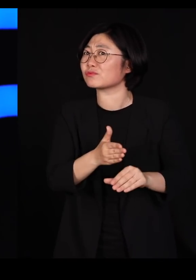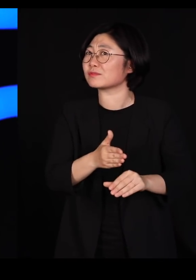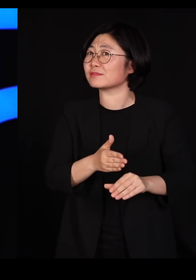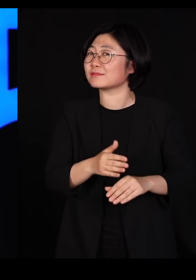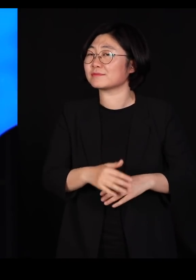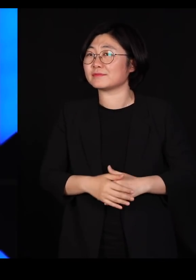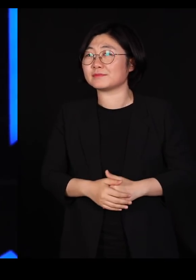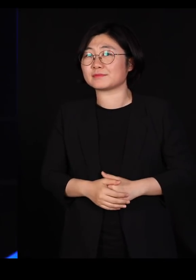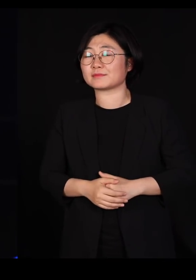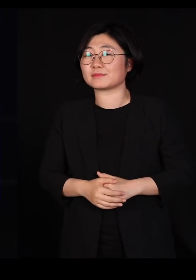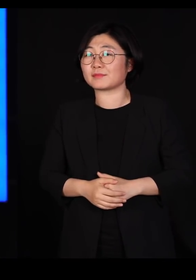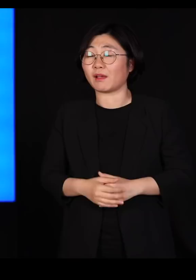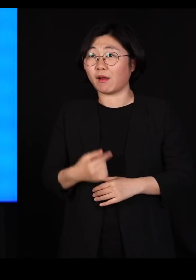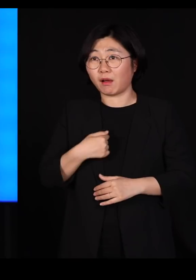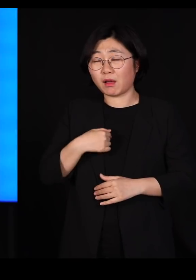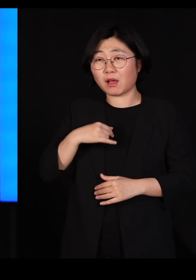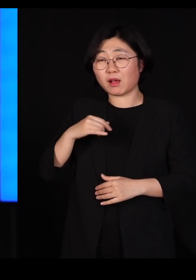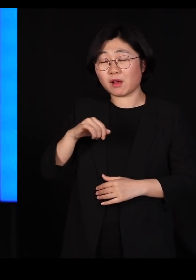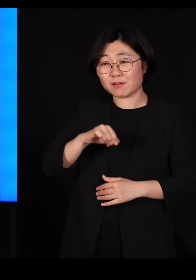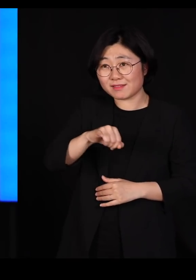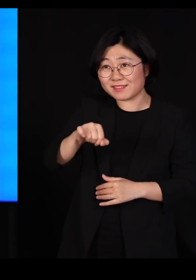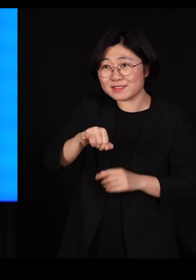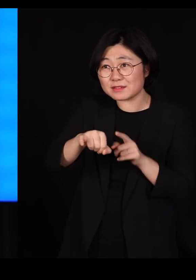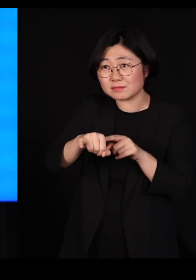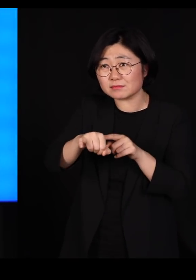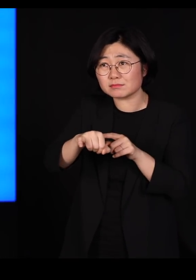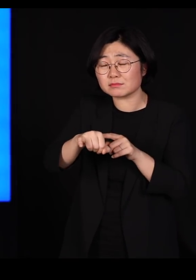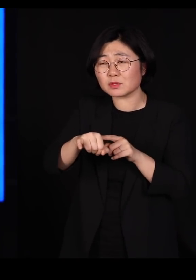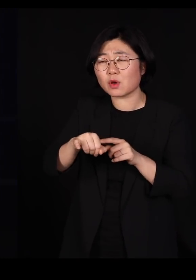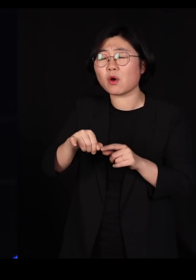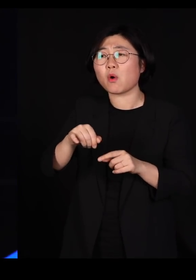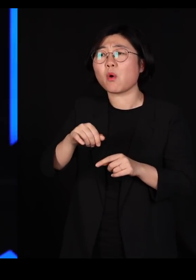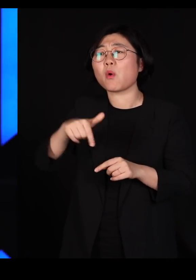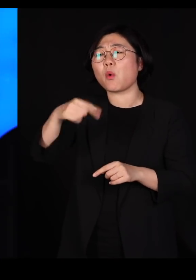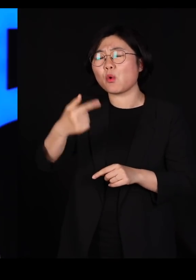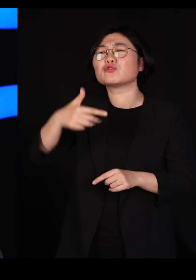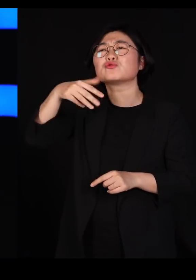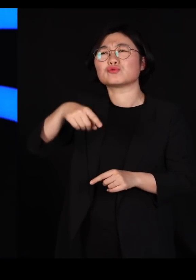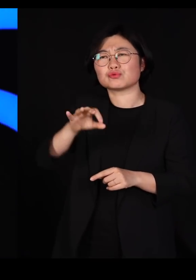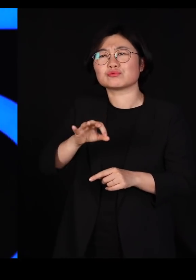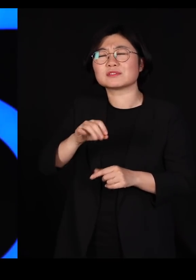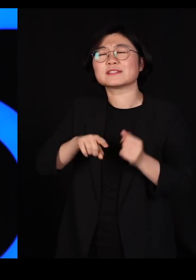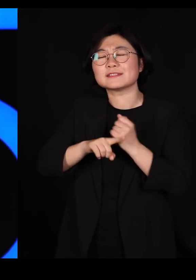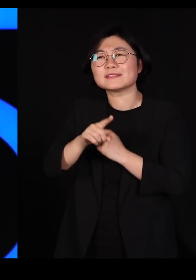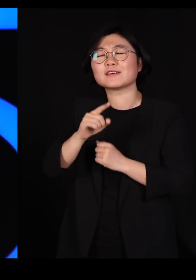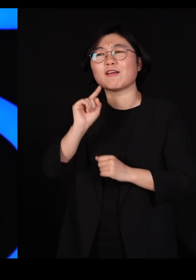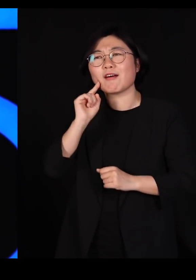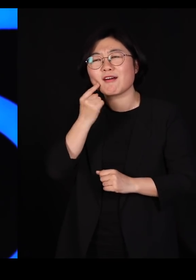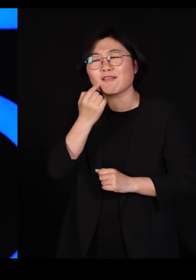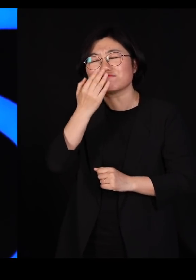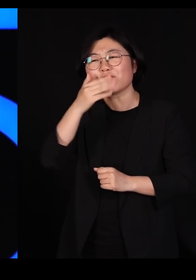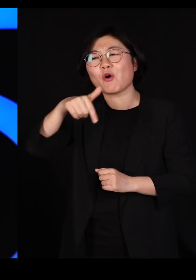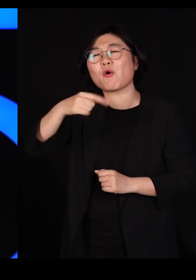어제까지는 그 애벌레는, 그 곤충은 그냥 예쁜 곤충이었거든요